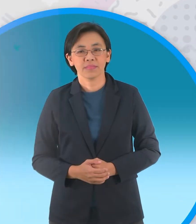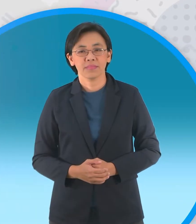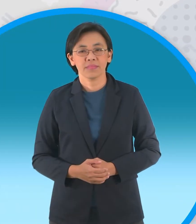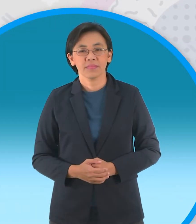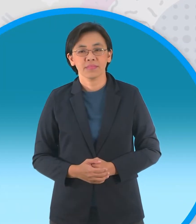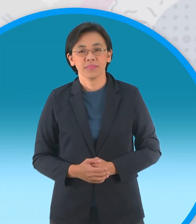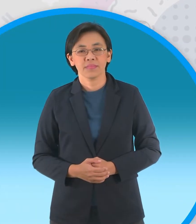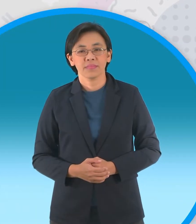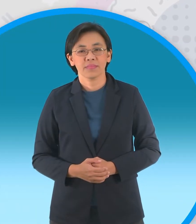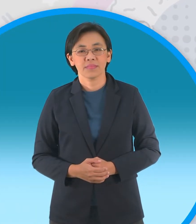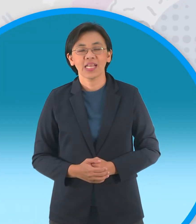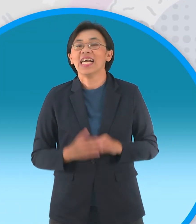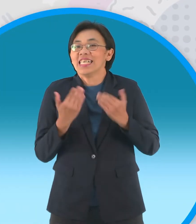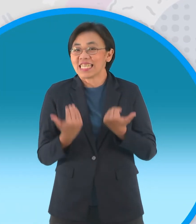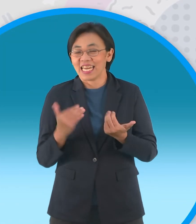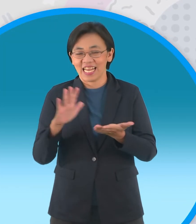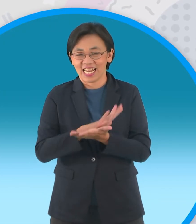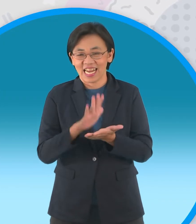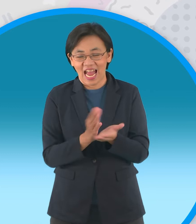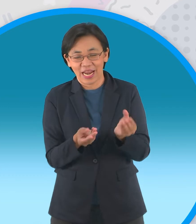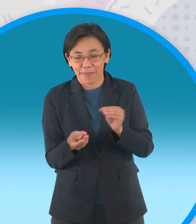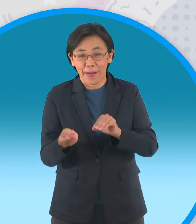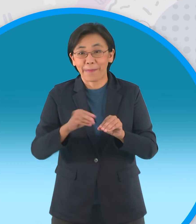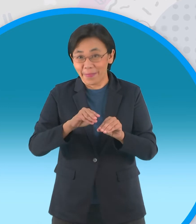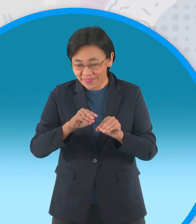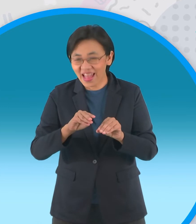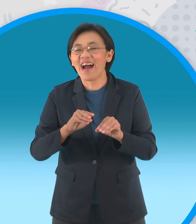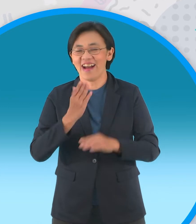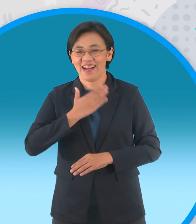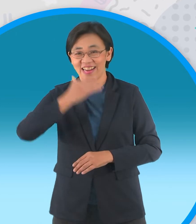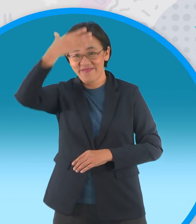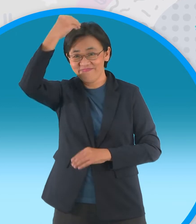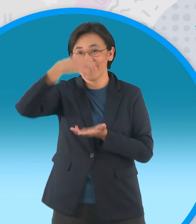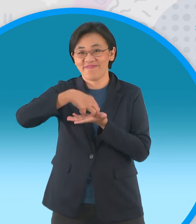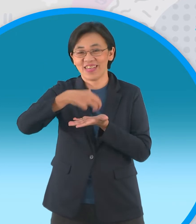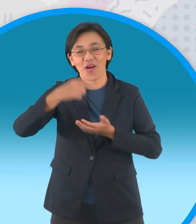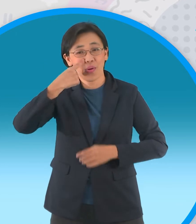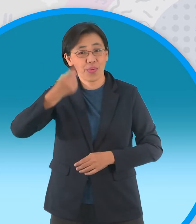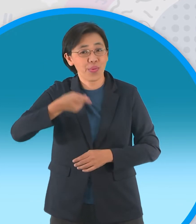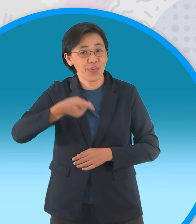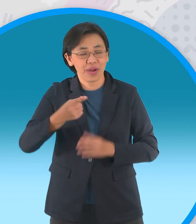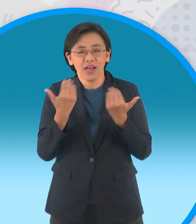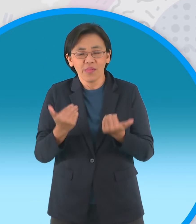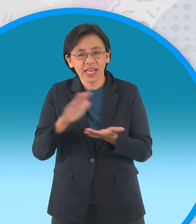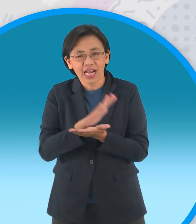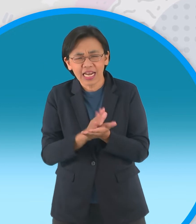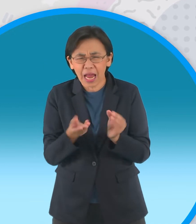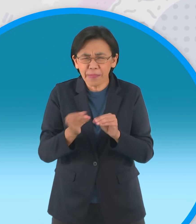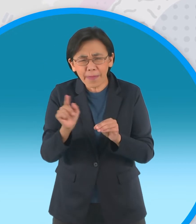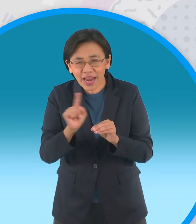ถึงช่วงกระดาษพับรับอาเซียนกับพี่ปอมอีก แล้วนะครับวันนี้เรามาพับกระทงกันนะครับ